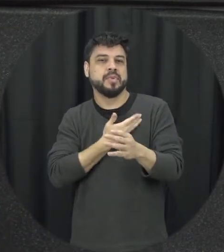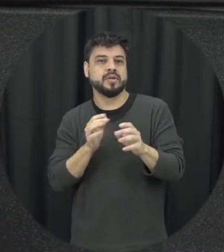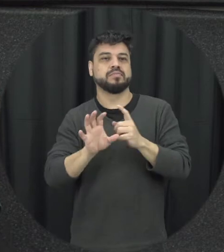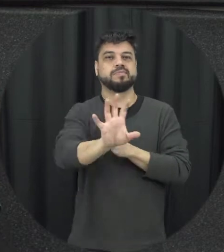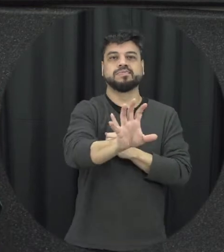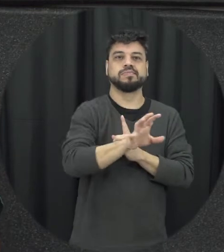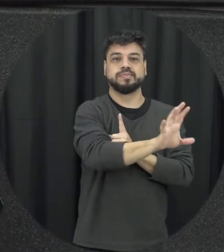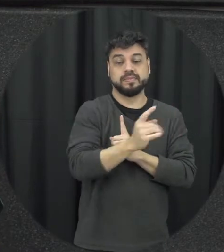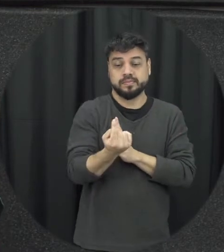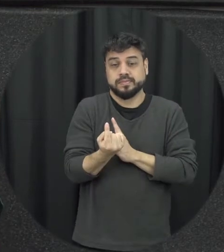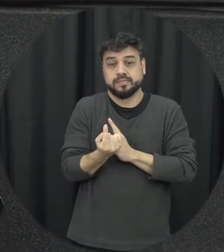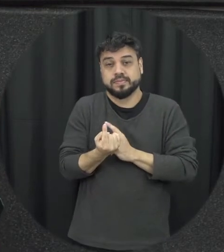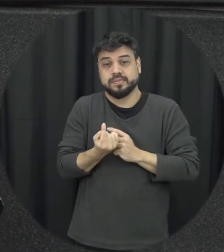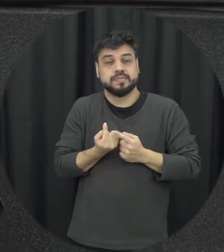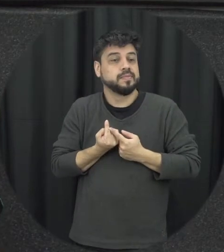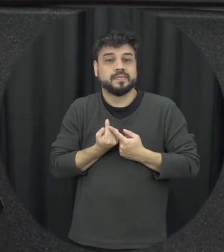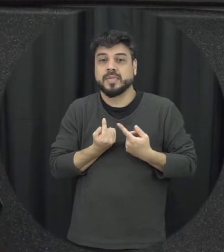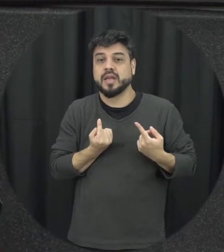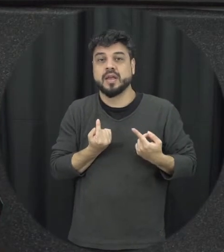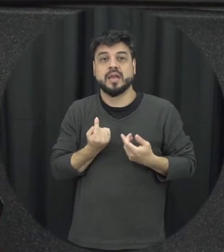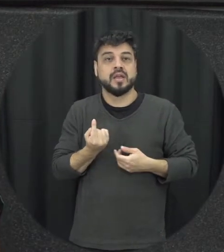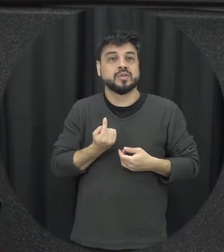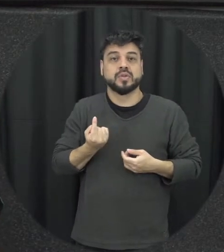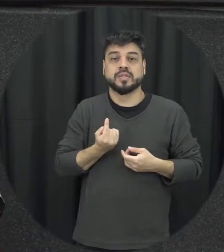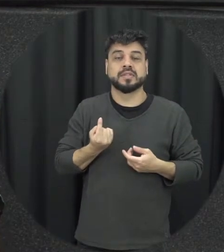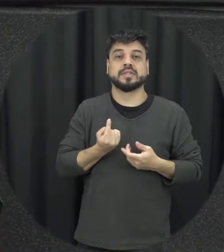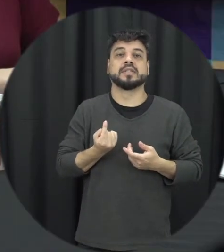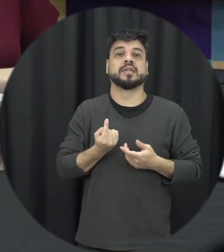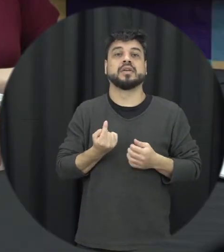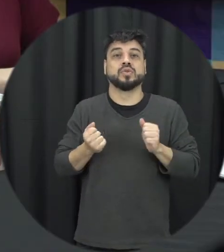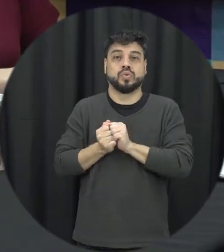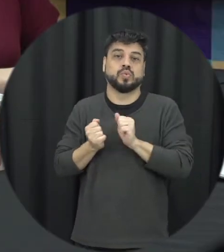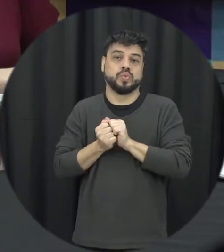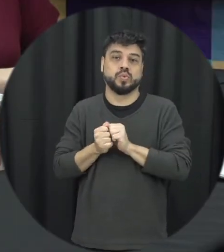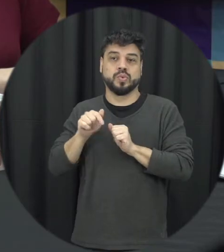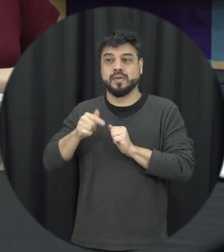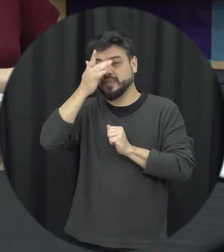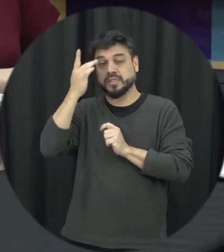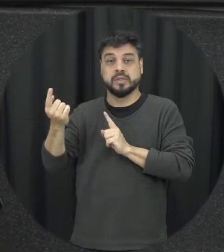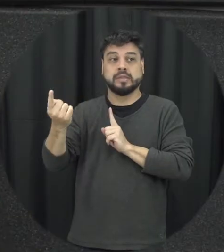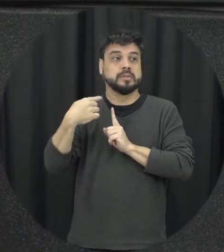e essa mulher ela vai ficando enredada e isolada junto ali com o agressor naquele contexto por isso